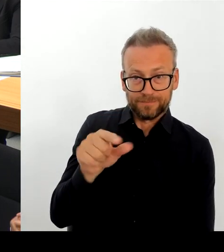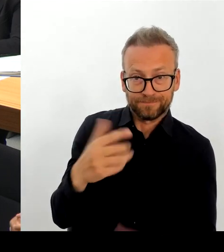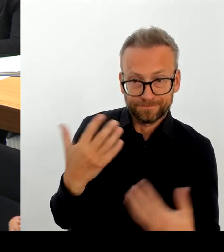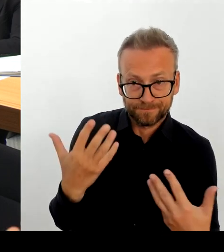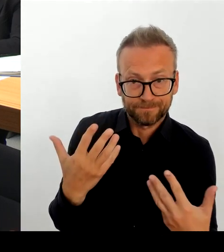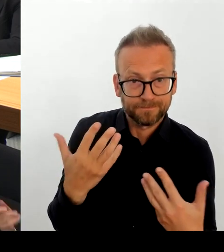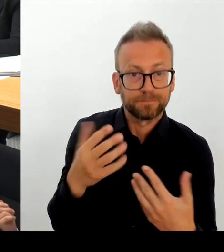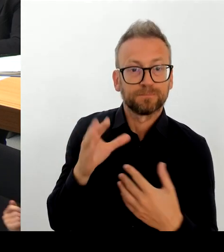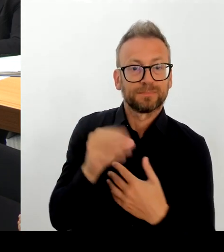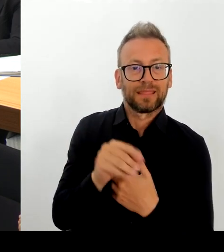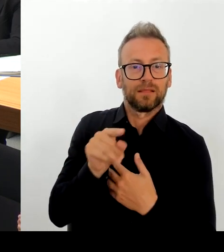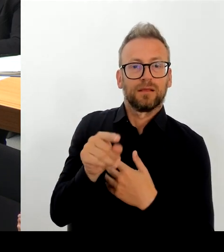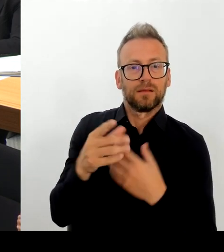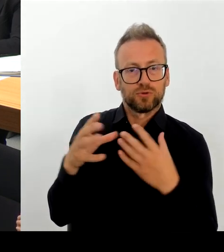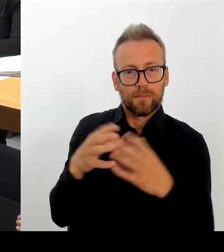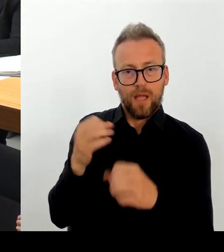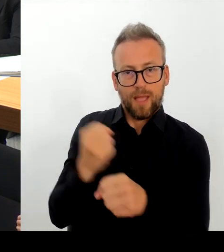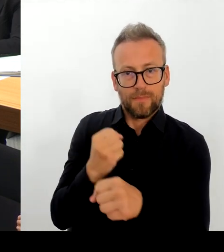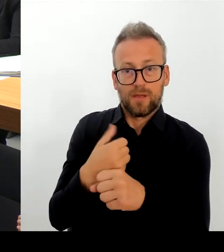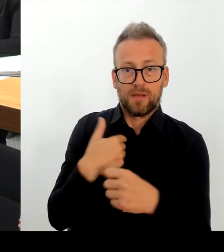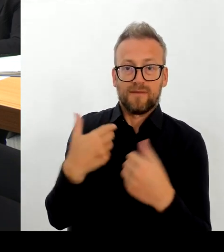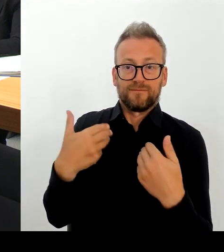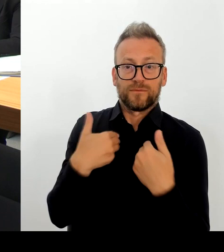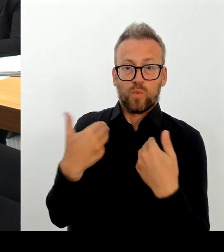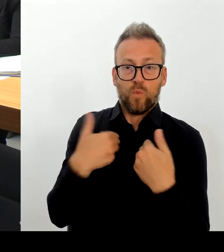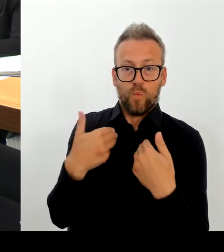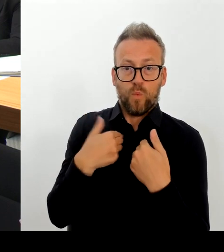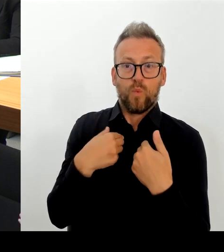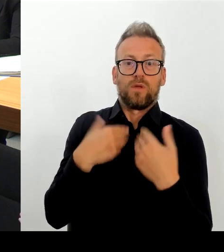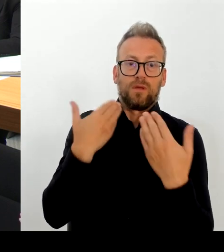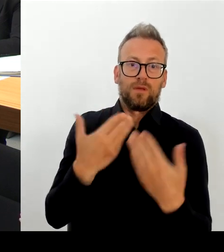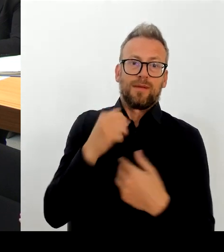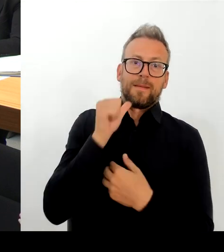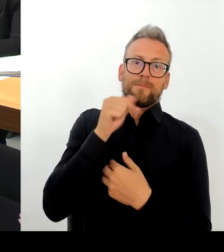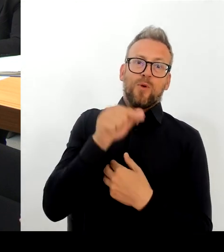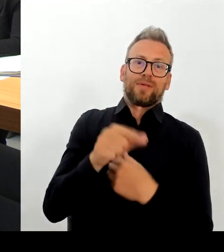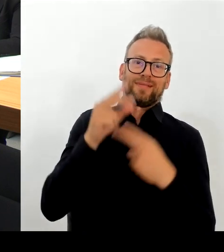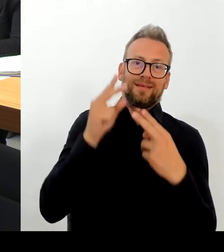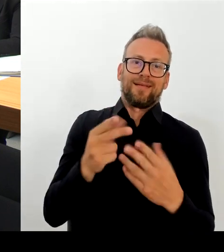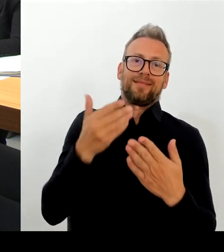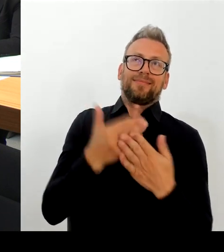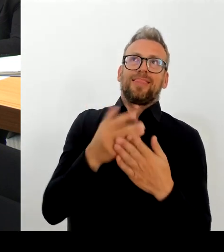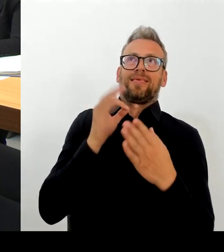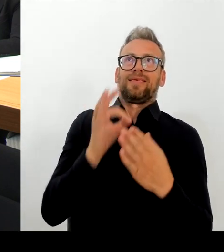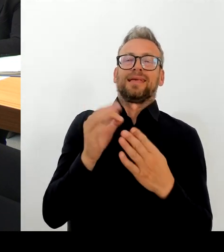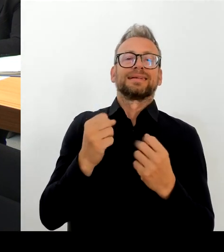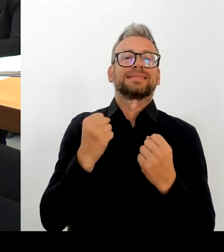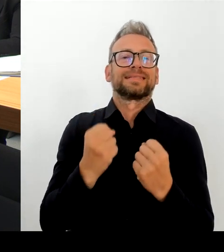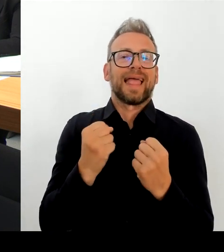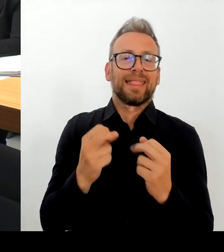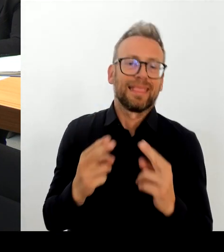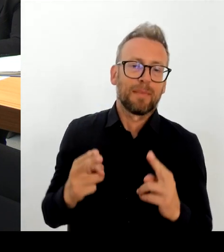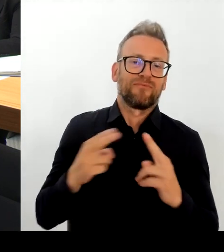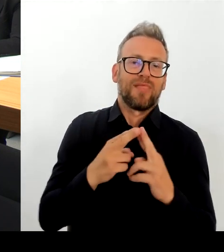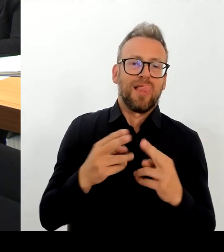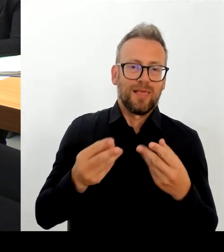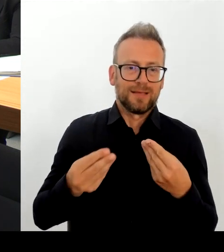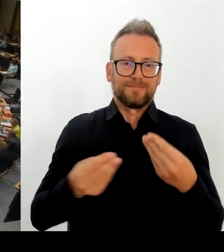da sehr einig, dass bestimmte Maßnahmen gesamtheitlich dort auch dann zu Erfolg führen werden. Danke schön. (Beifall) (Rednerwechsel)